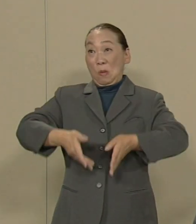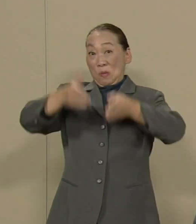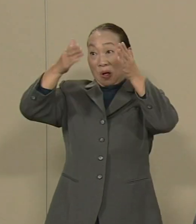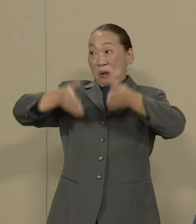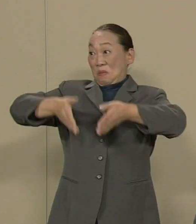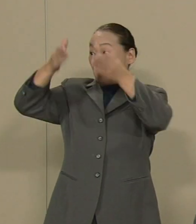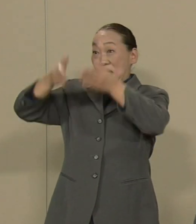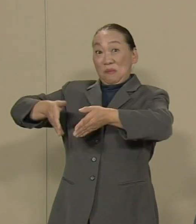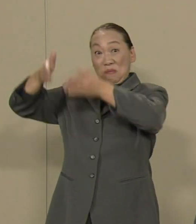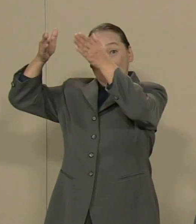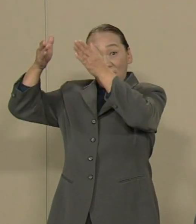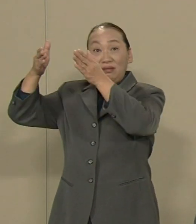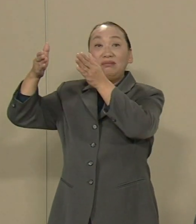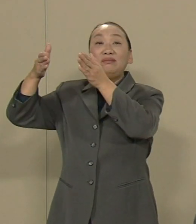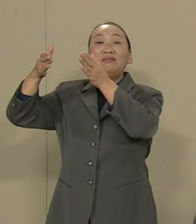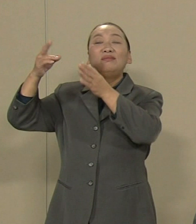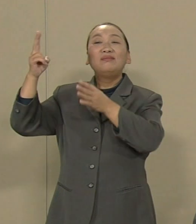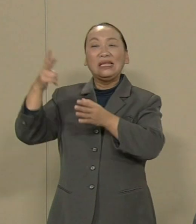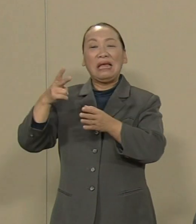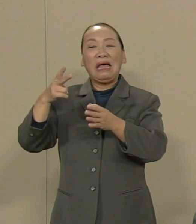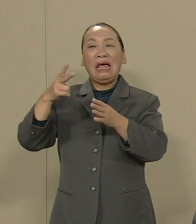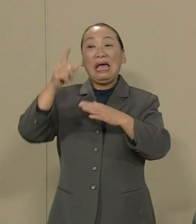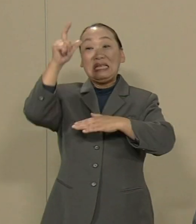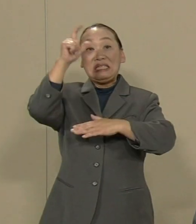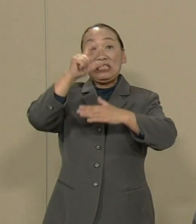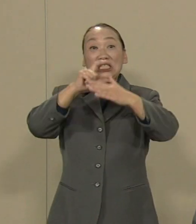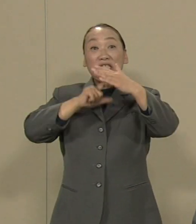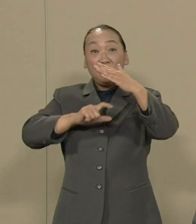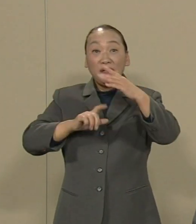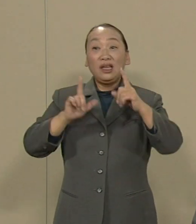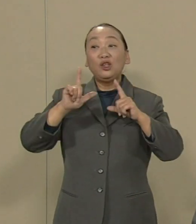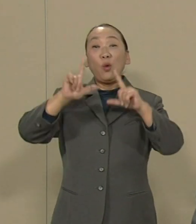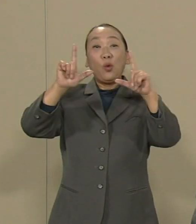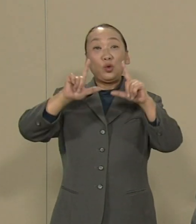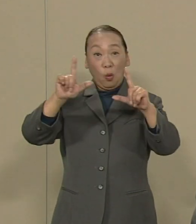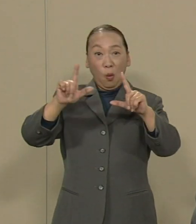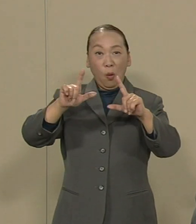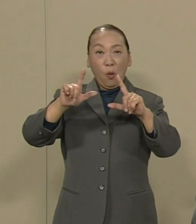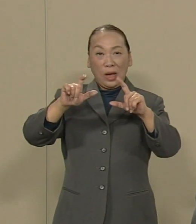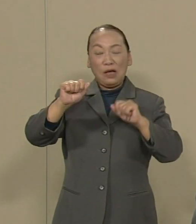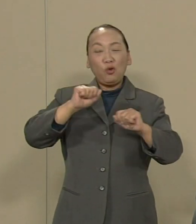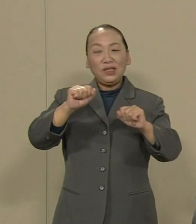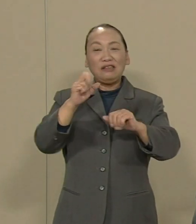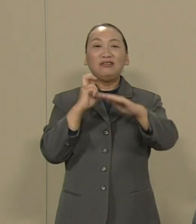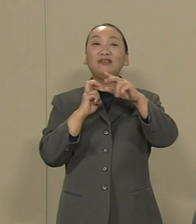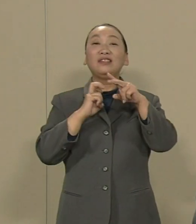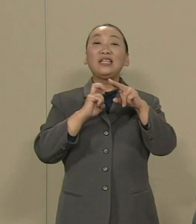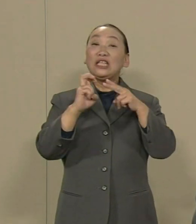あるいは深夜まで東京が動いて いる そういう鉄道までやるという